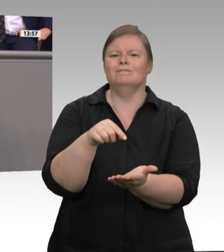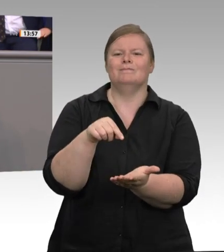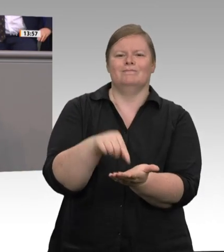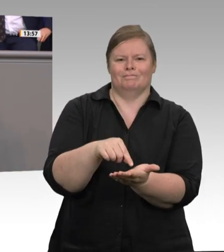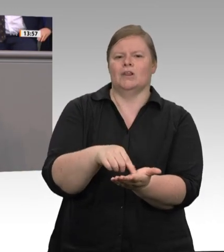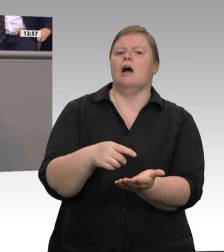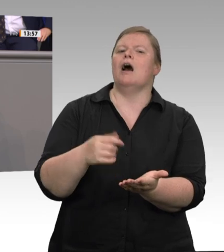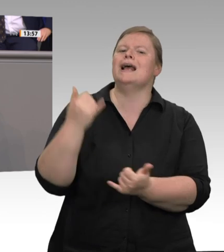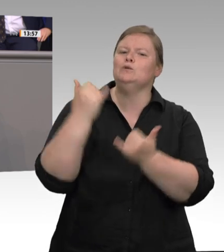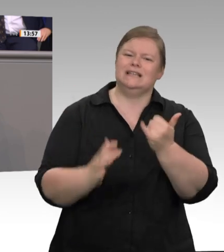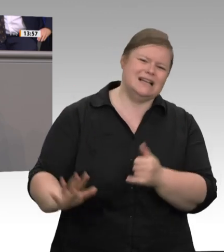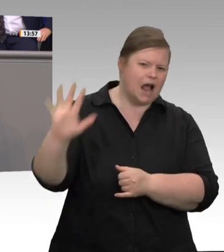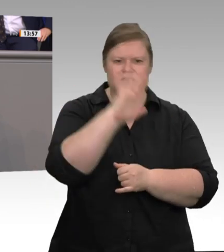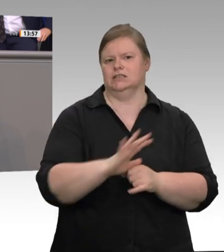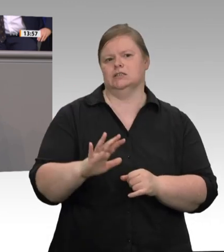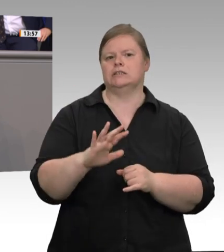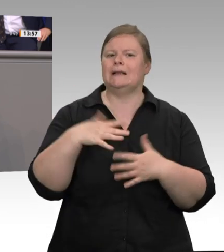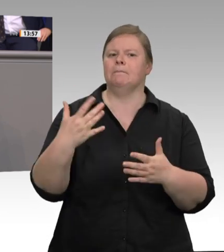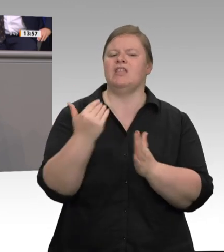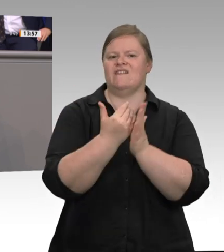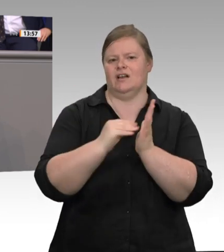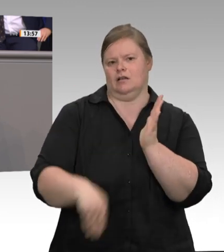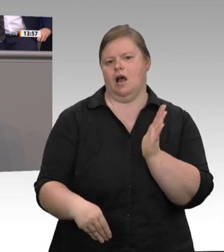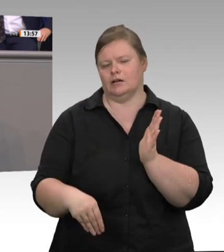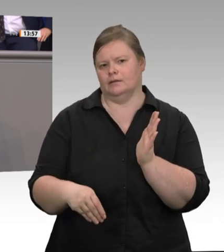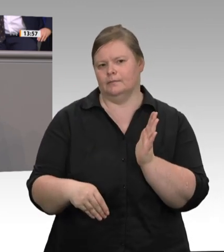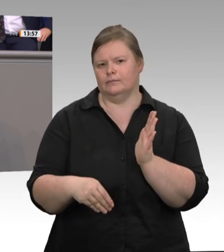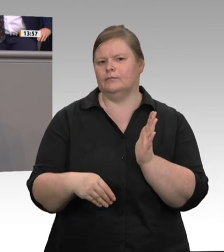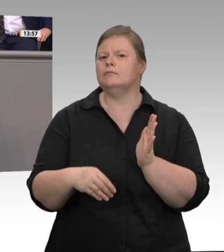aufgrund der schlechten Arbeitsbedingungen günstiger produzieren könne. Ich finde